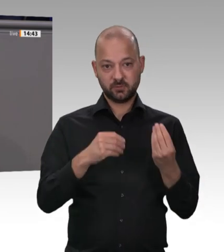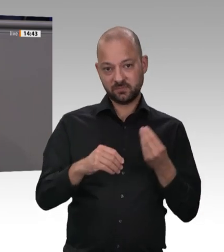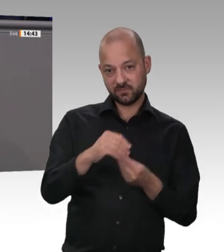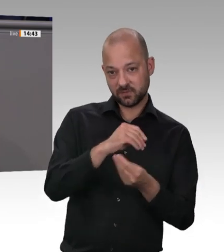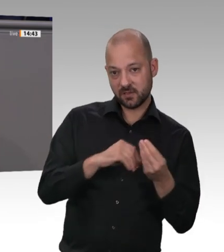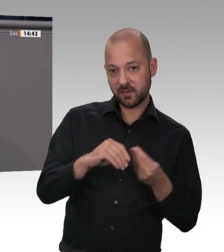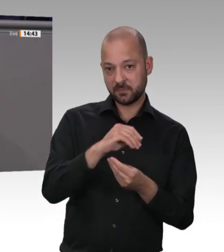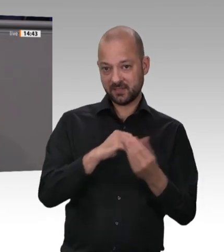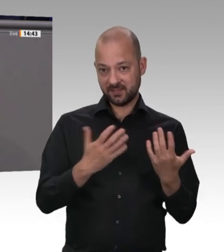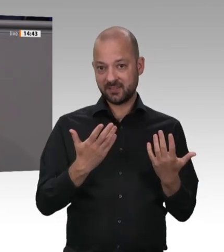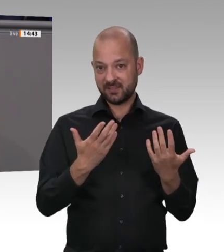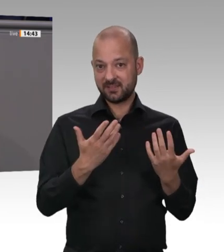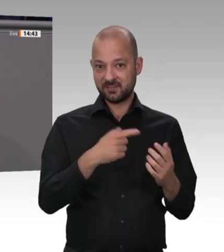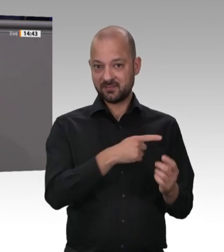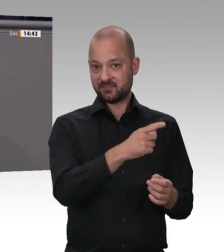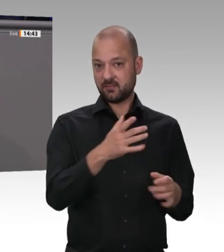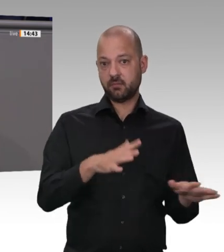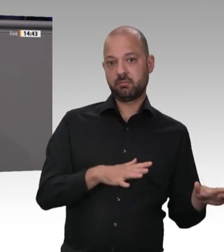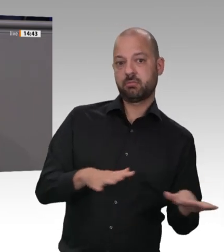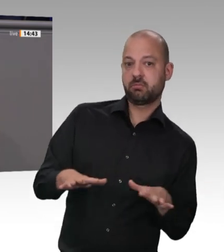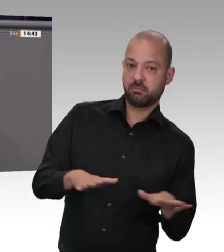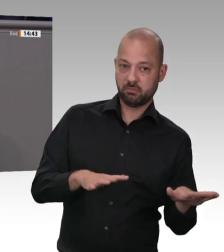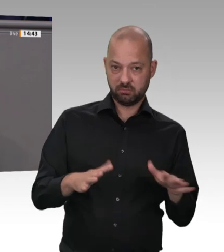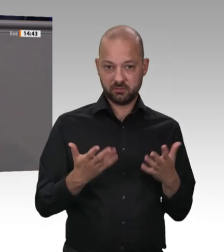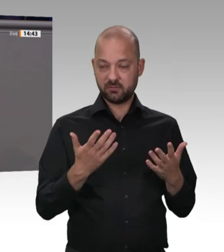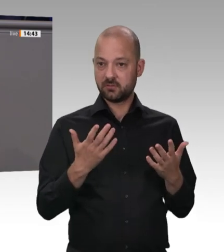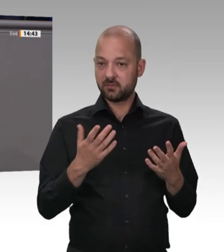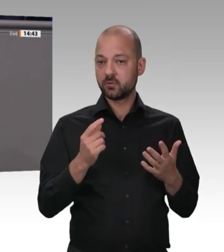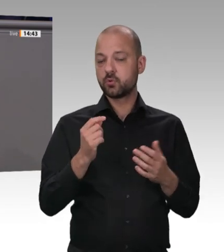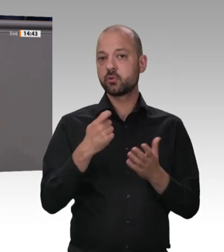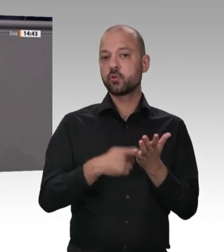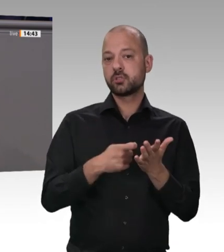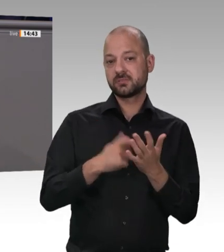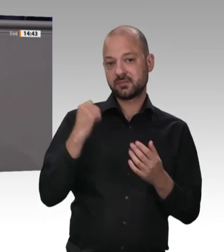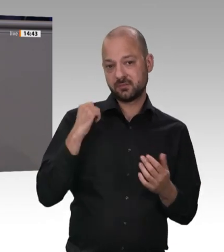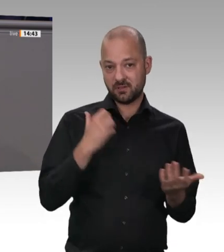Ich sage an dieser Stelle bewusst „Industrie“ und nicht „Handwerk“; denn genau darum geht es.